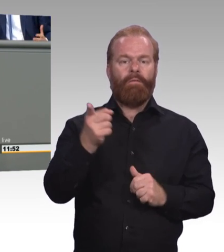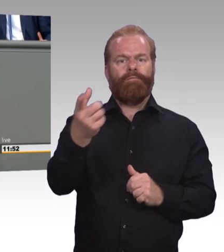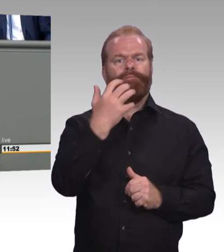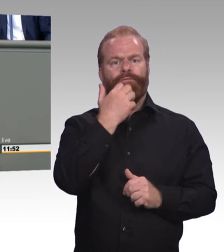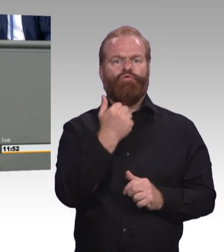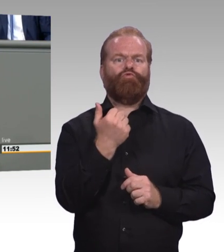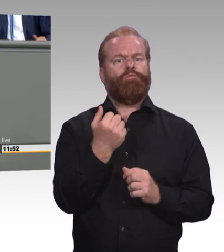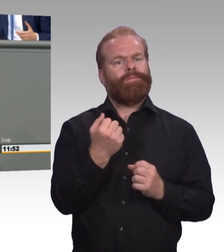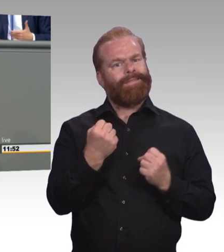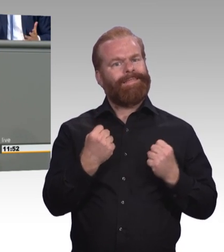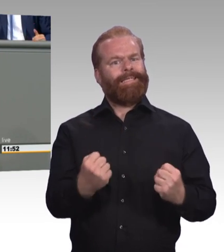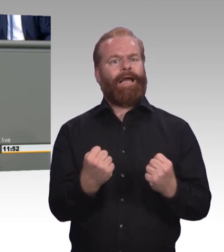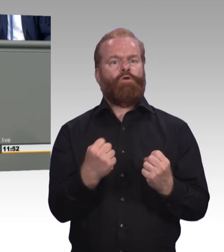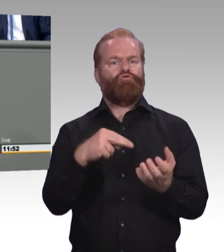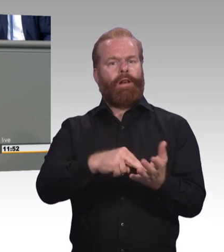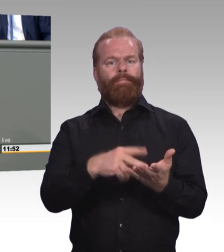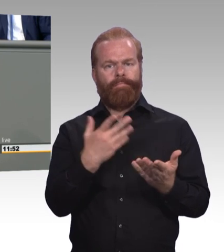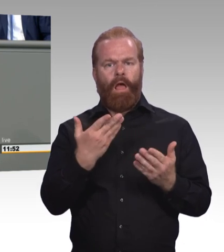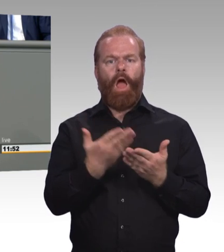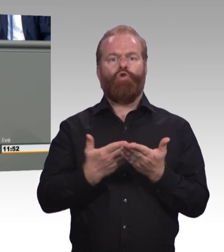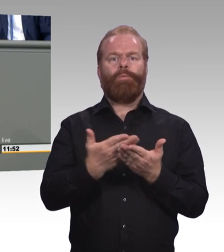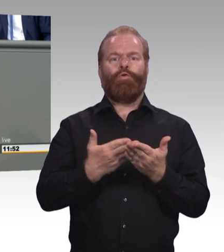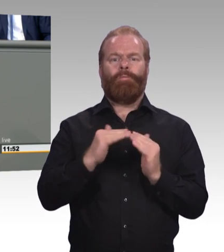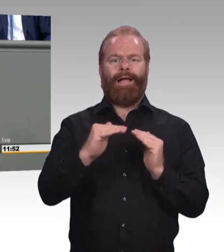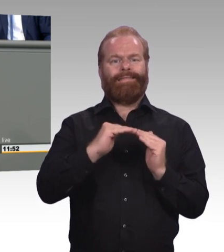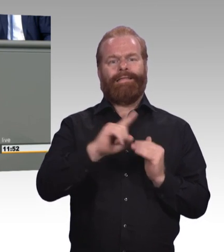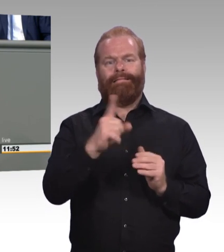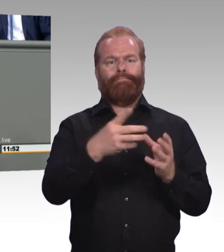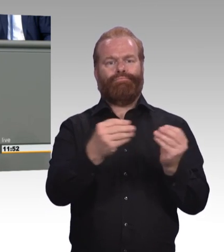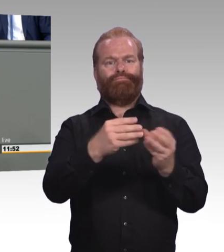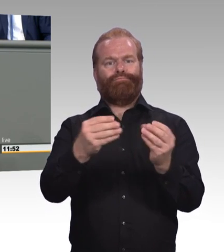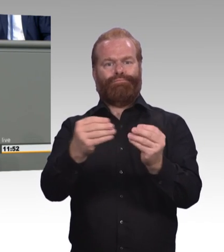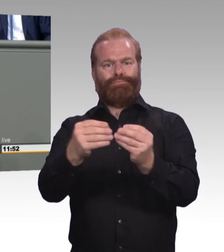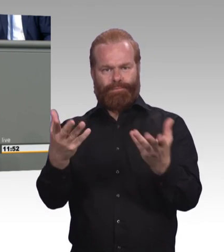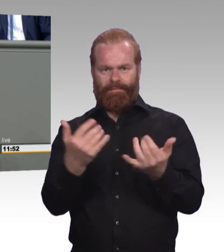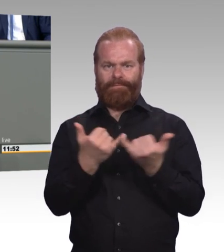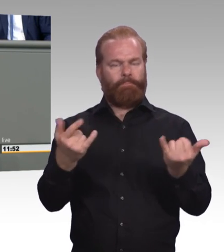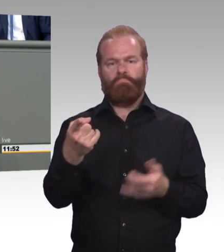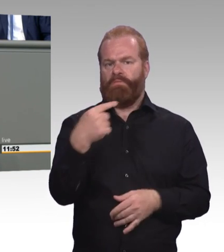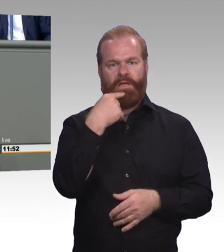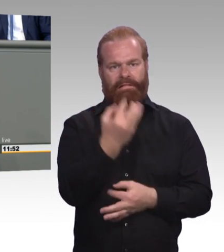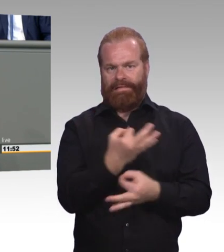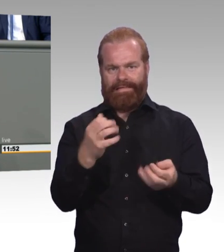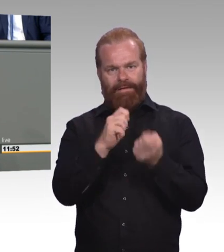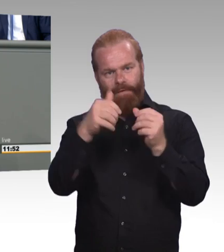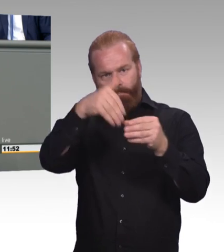Und ich sage ganz klar, dass auch Begriffe wie Bachelor Professional die Stärke, das Profil der beruflichen Bildung eher verwischen.